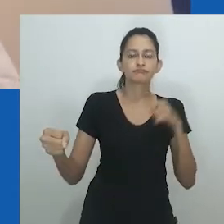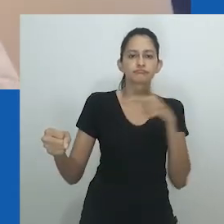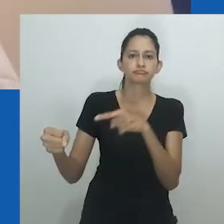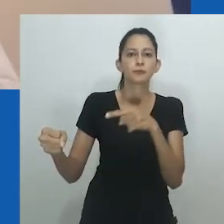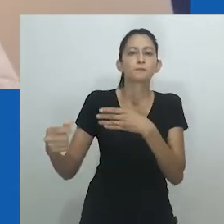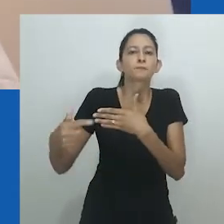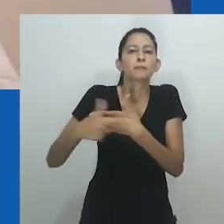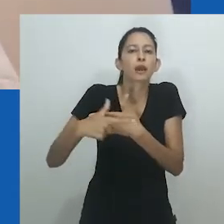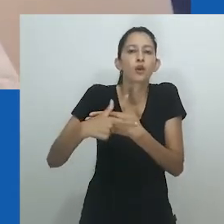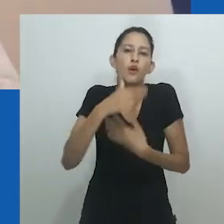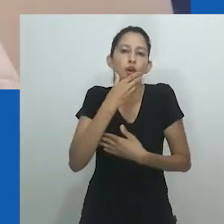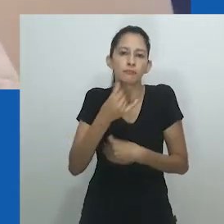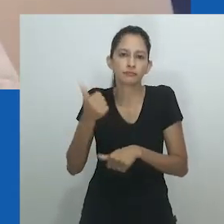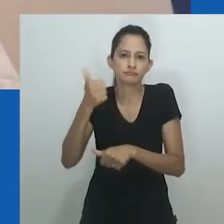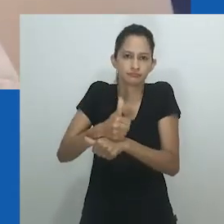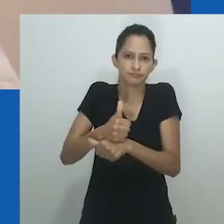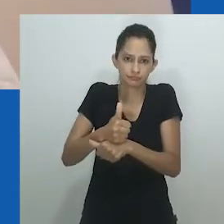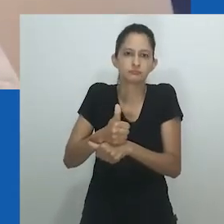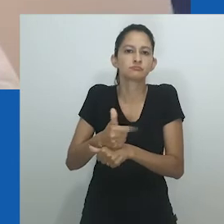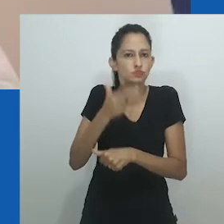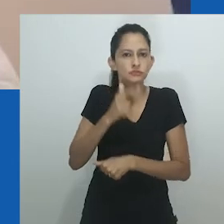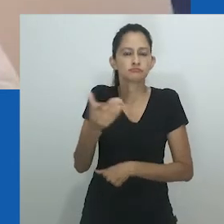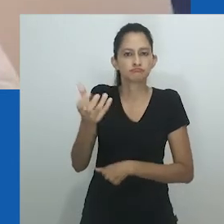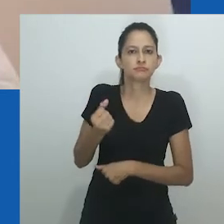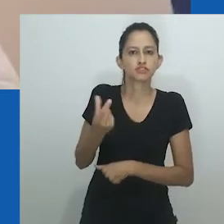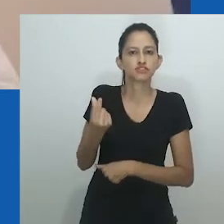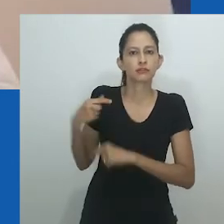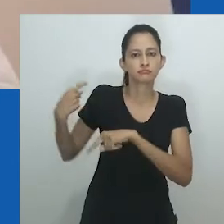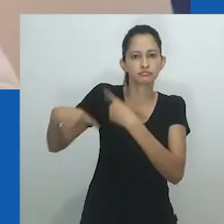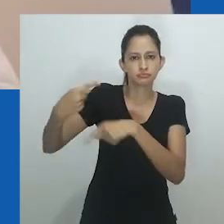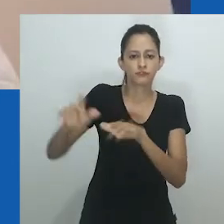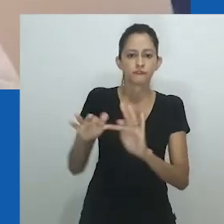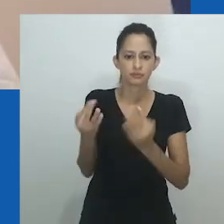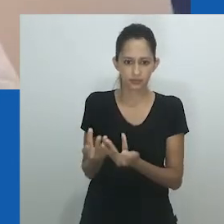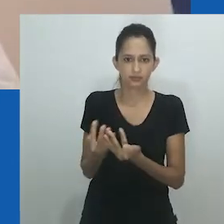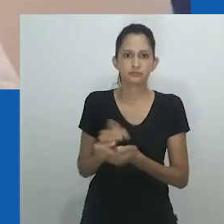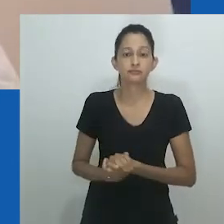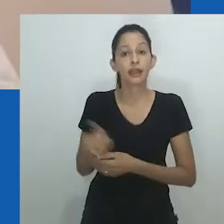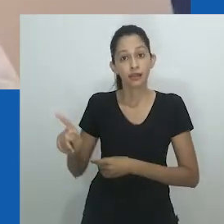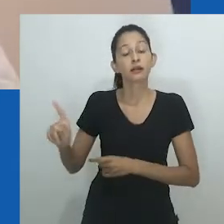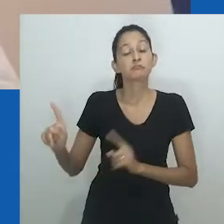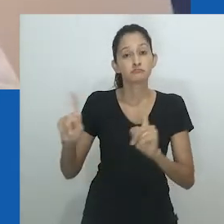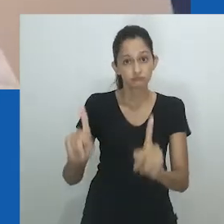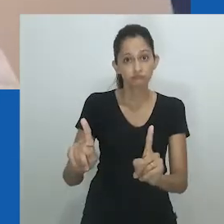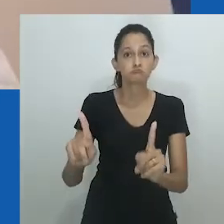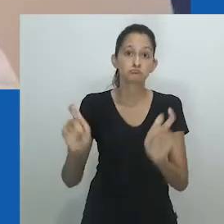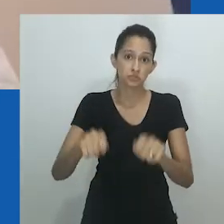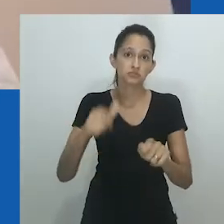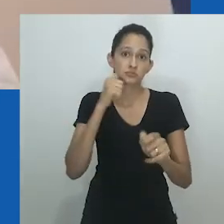Embora as mulheres não tivessem posse das terras, isso não as impedia de serem ricas, às vezes como homens ou mesmo mais ricas que eles.